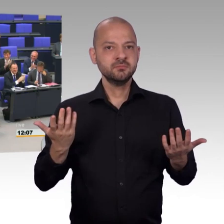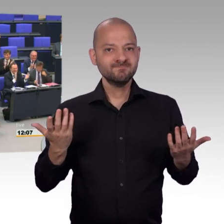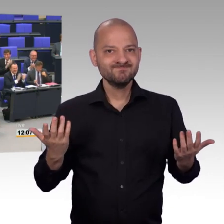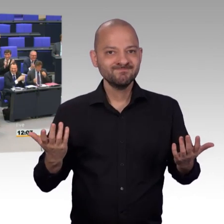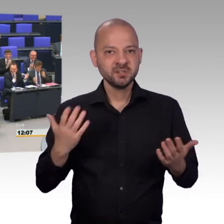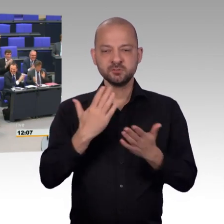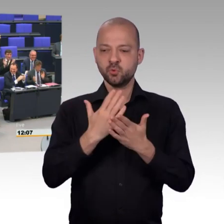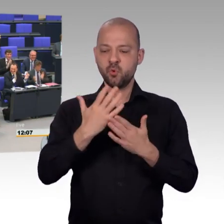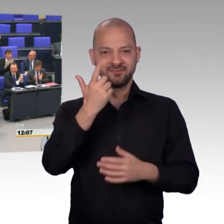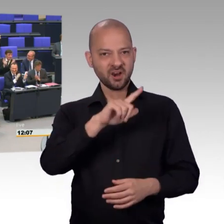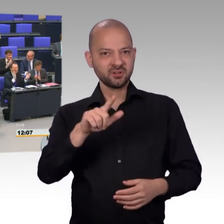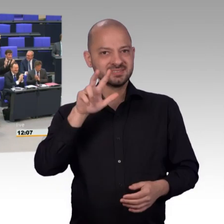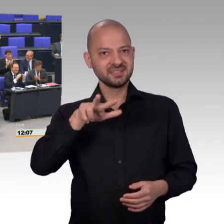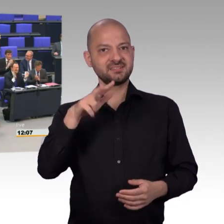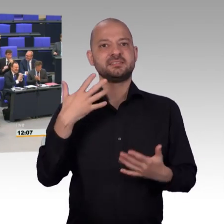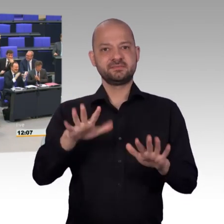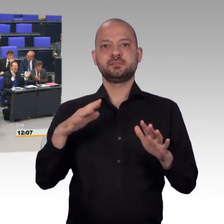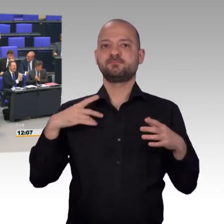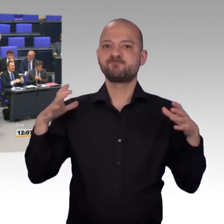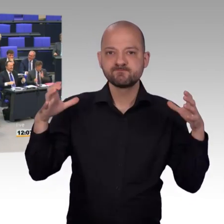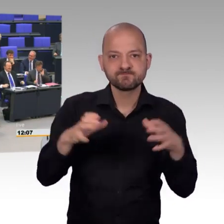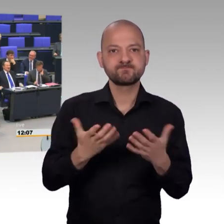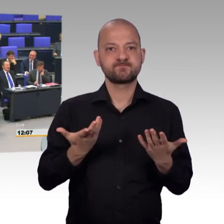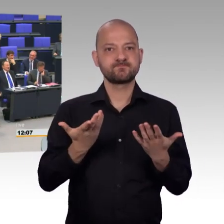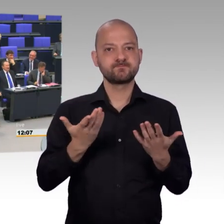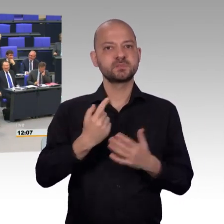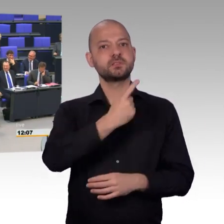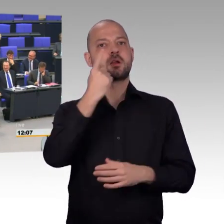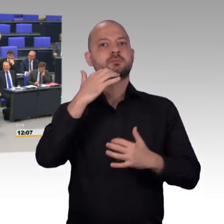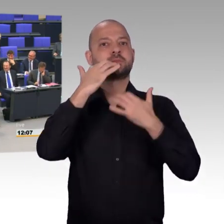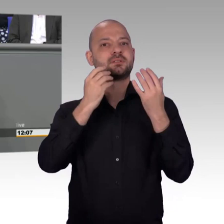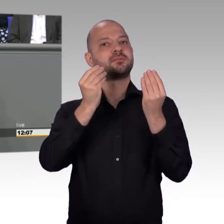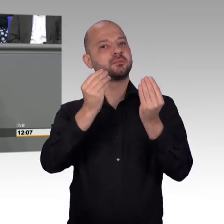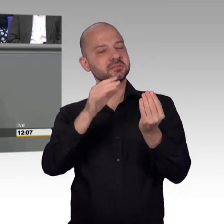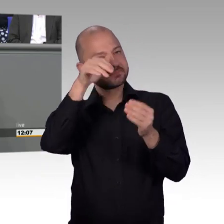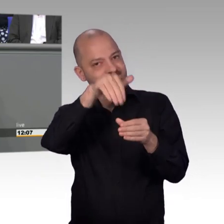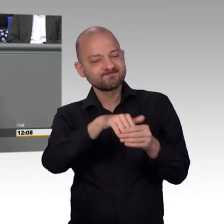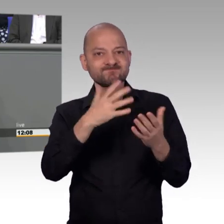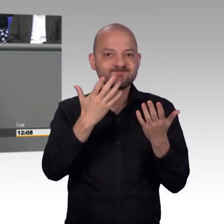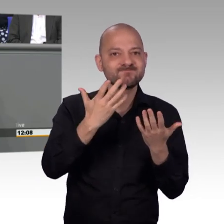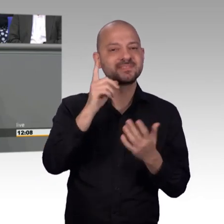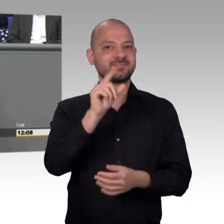Meine Damen und Herren, [Beifall] die Kollegen konnten sich nun bereits ein Bild über die sehr arbeitsreiche